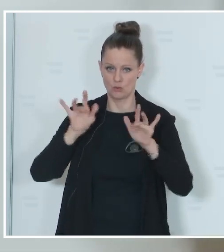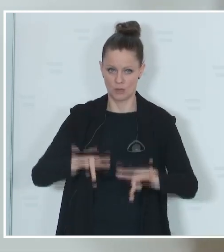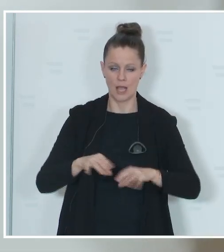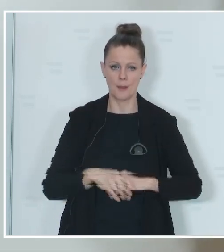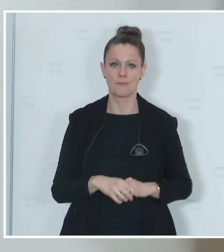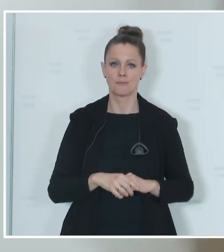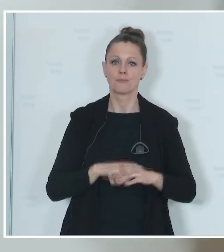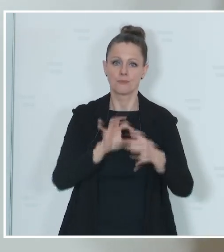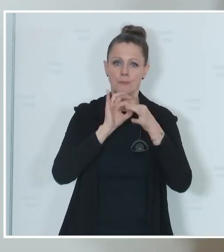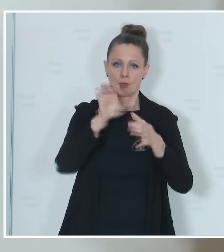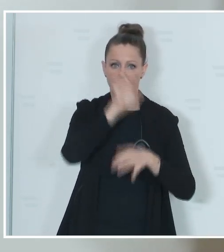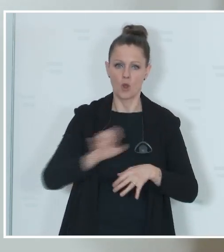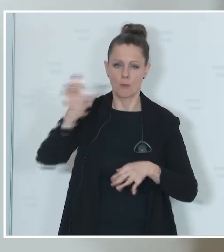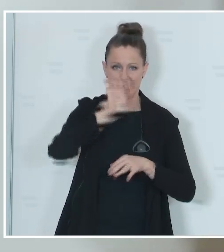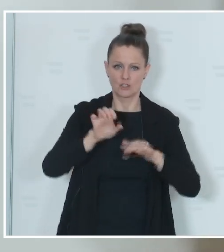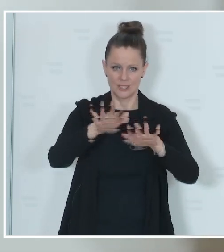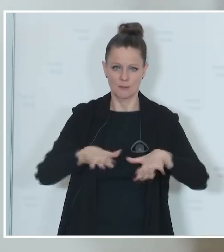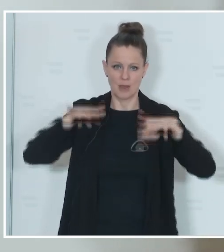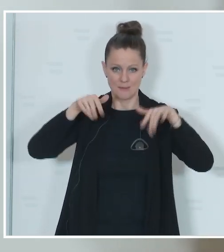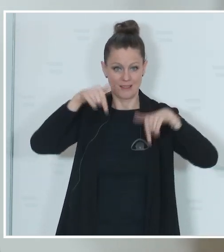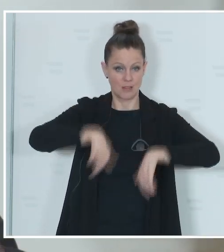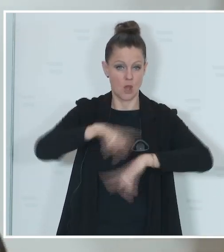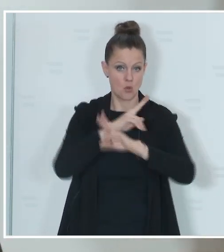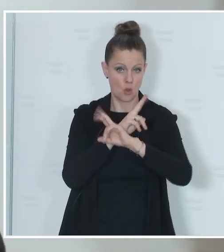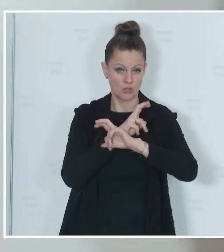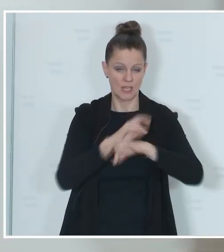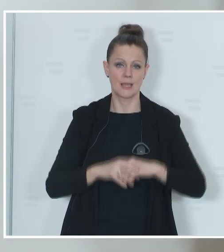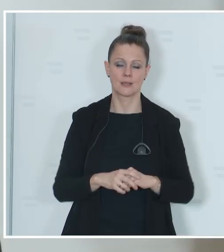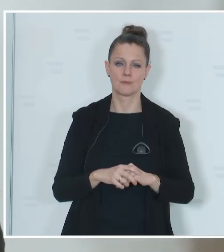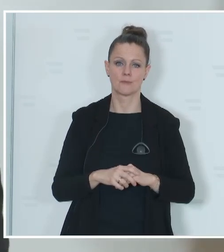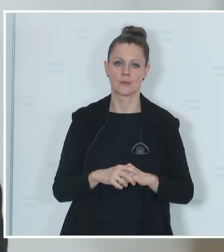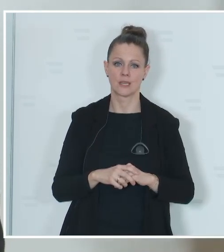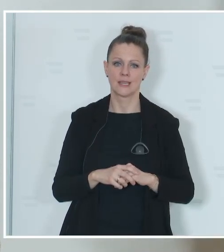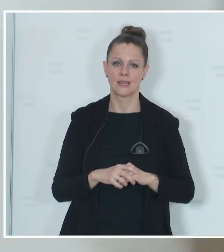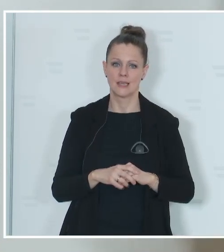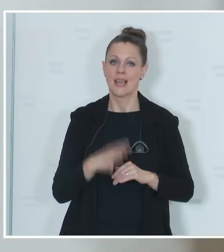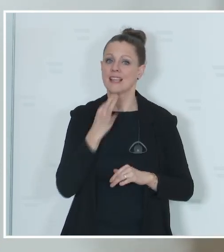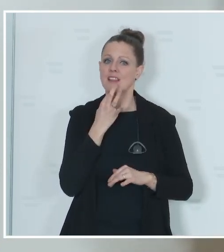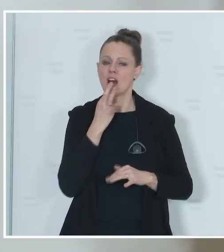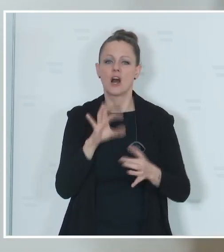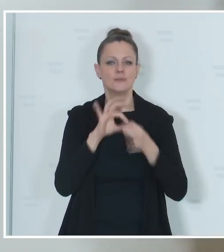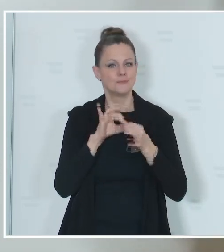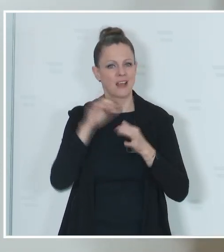zum Europäischen Parlament in Österreich. Genau wird das eben mit dem Stichtag dann festgelegt,